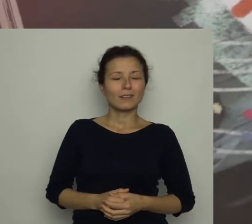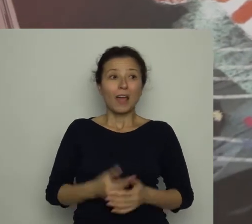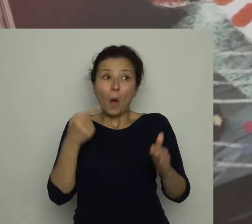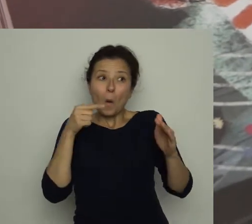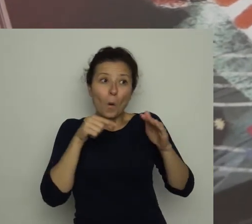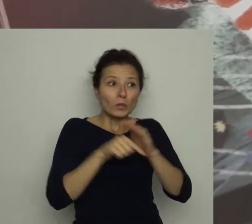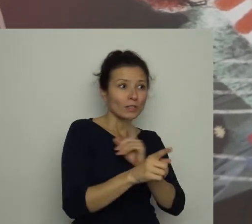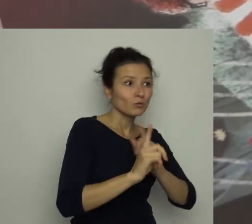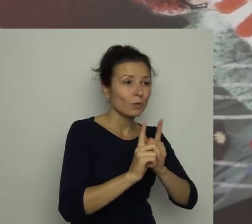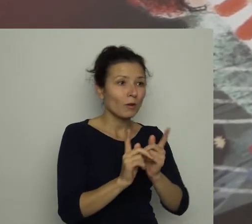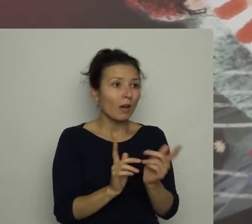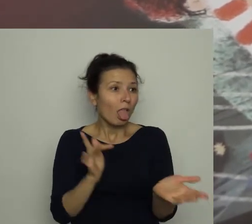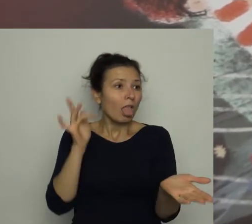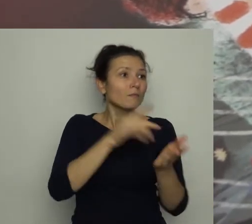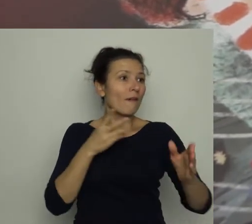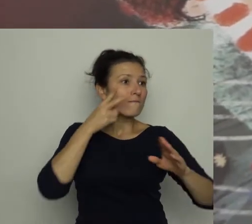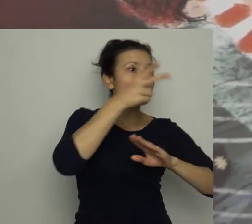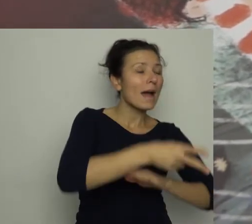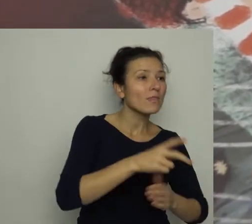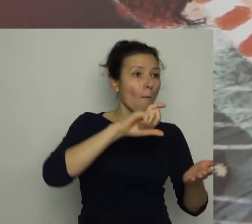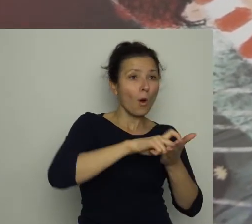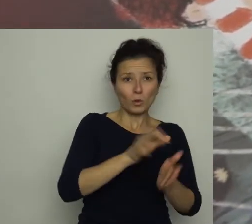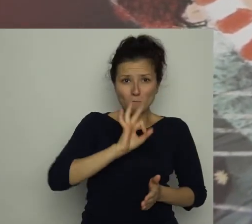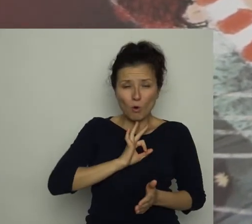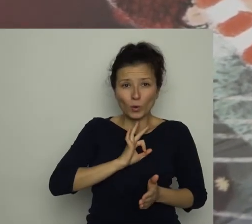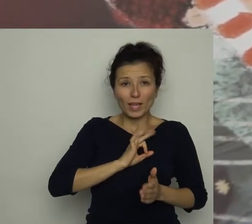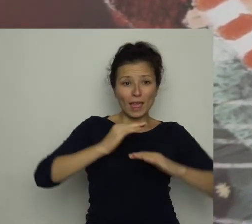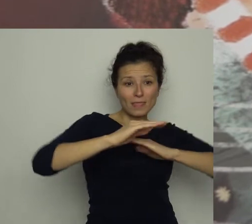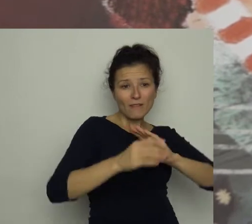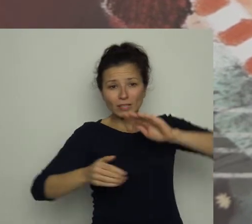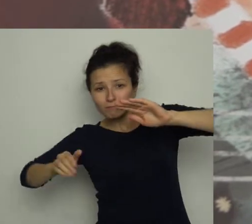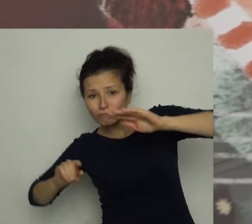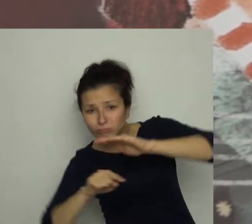Uciekając w pośpiechu, wpadł do mojego pokoju i wślizgnął się pod dywan.